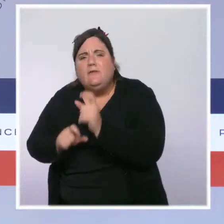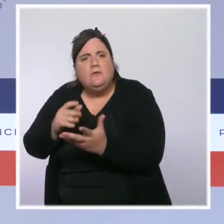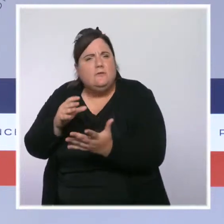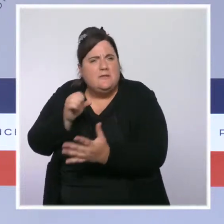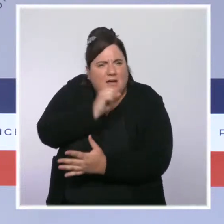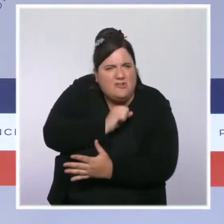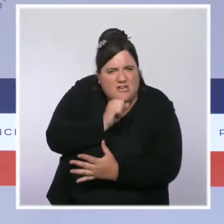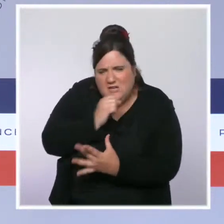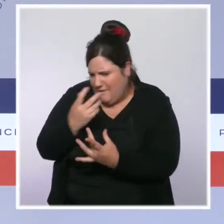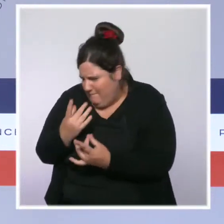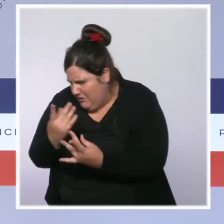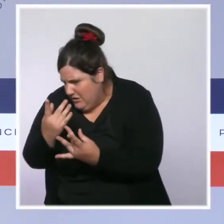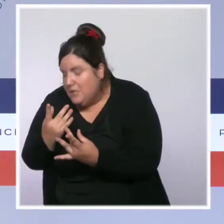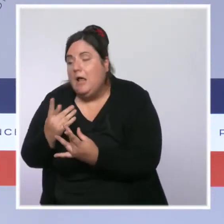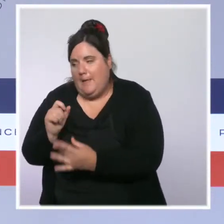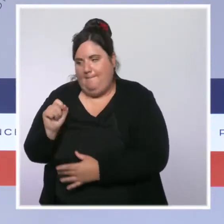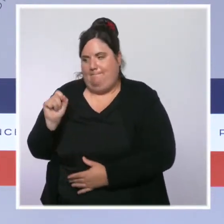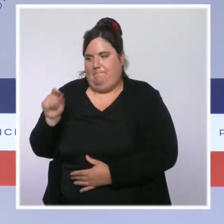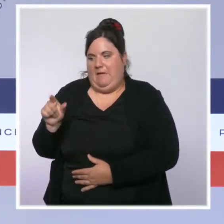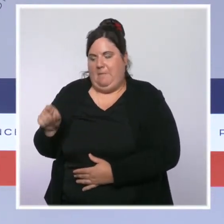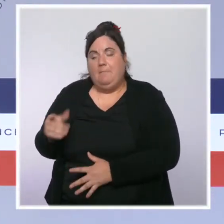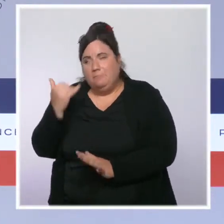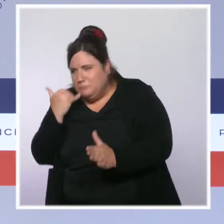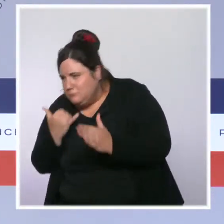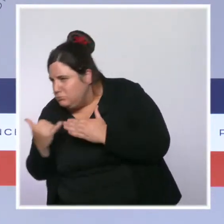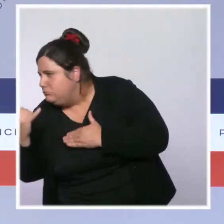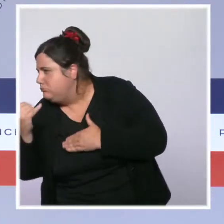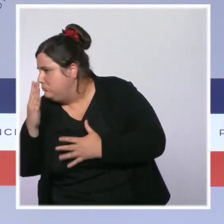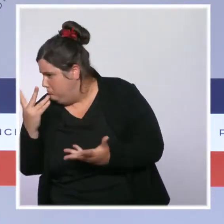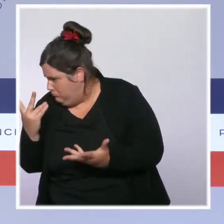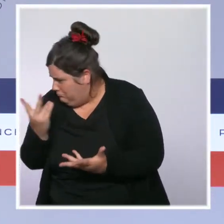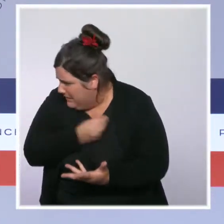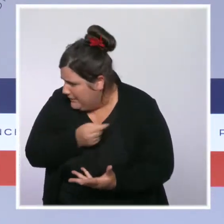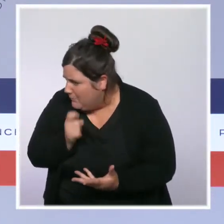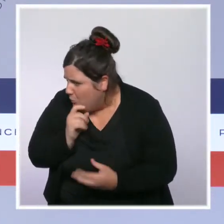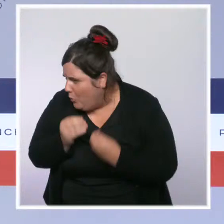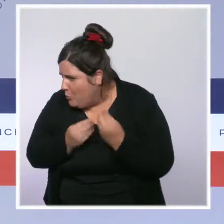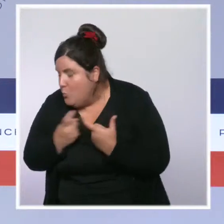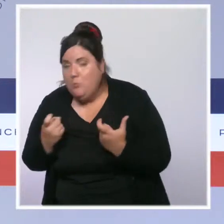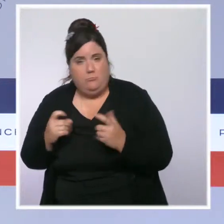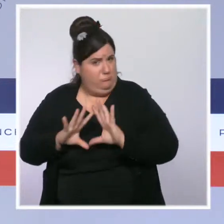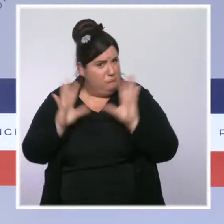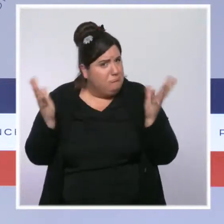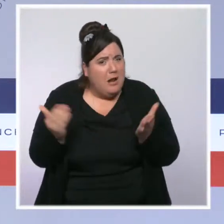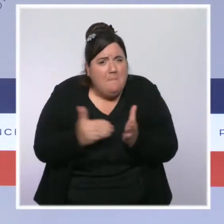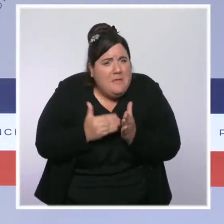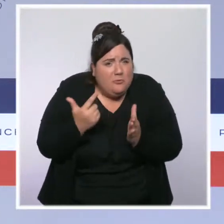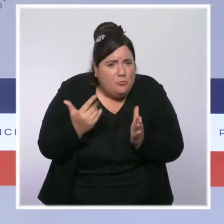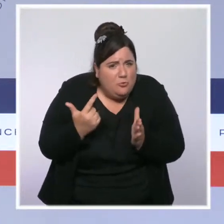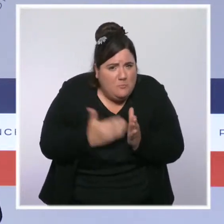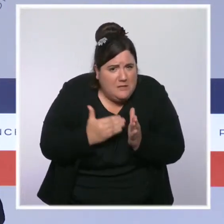encore vaccinés, et à ce moment-là leur passer un coup de fil. Plusieurs milliers le font, beaucoup le font, mais on peut évidemment faire davantage.